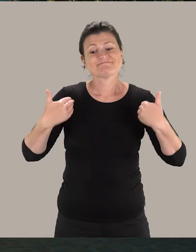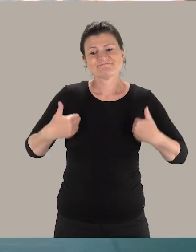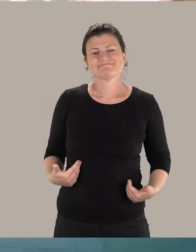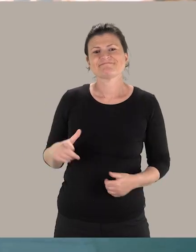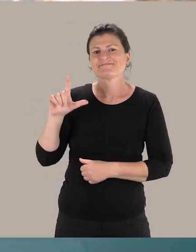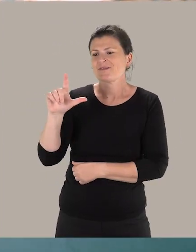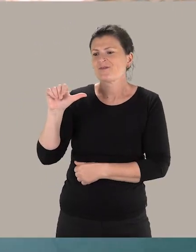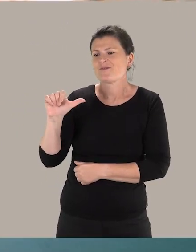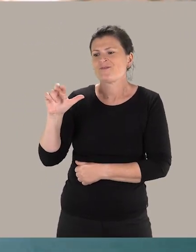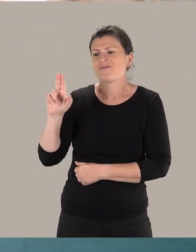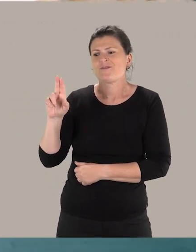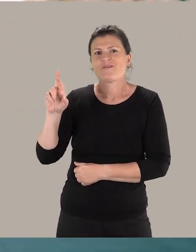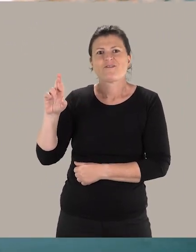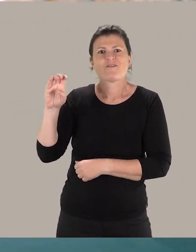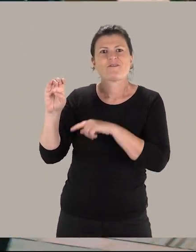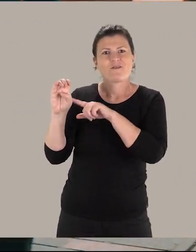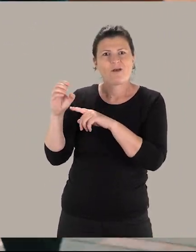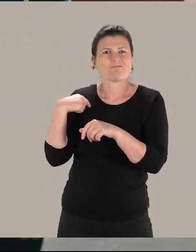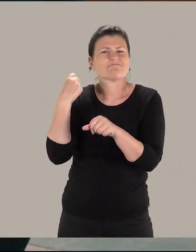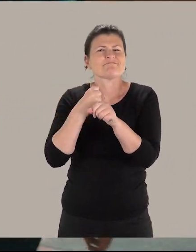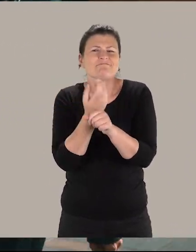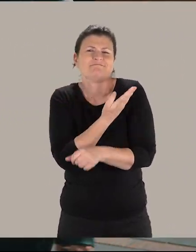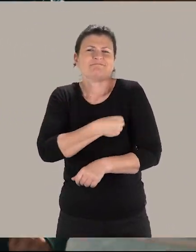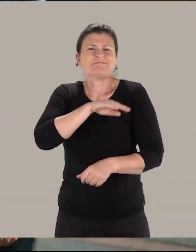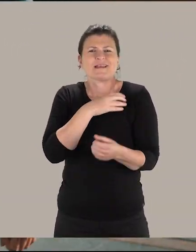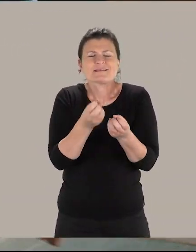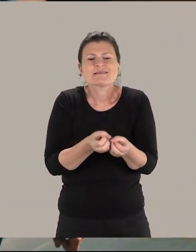Je m'appelle Laure et je suis chargée de projets pour le développement des publics en situation de handicap.